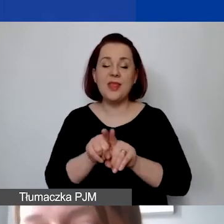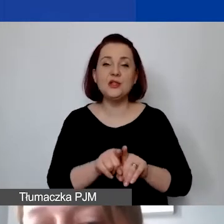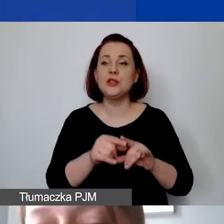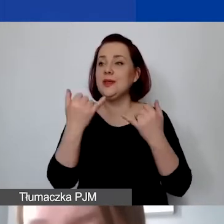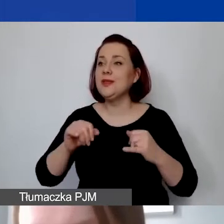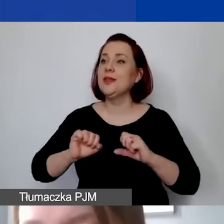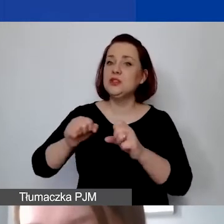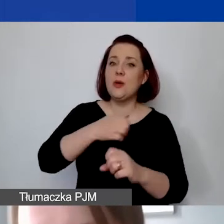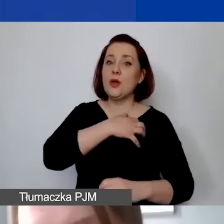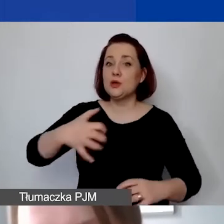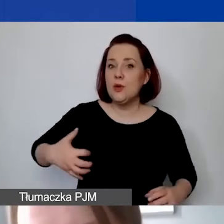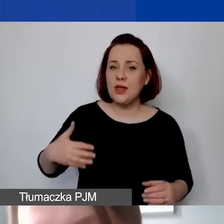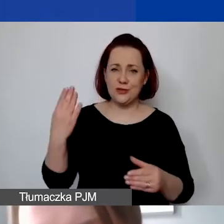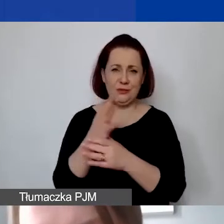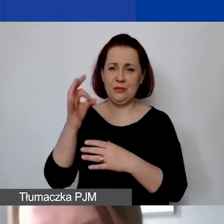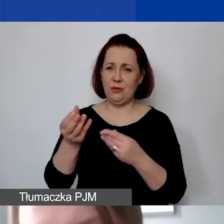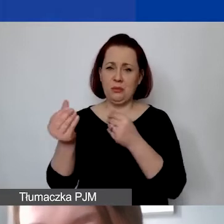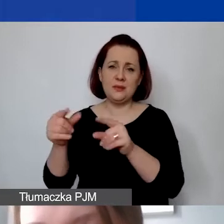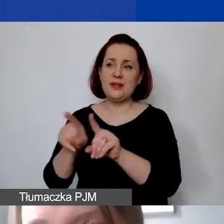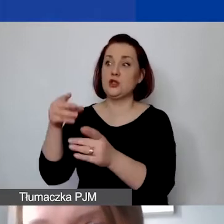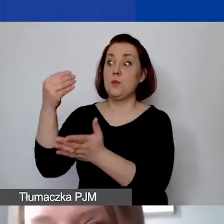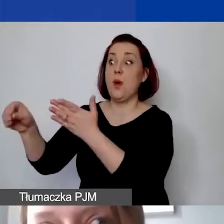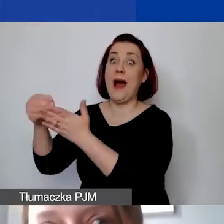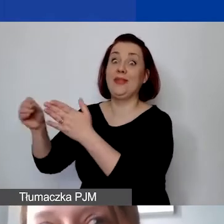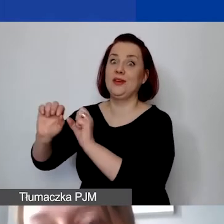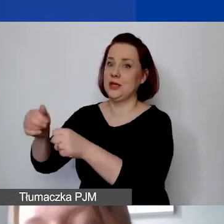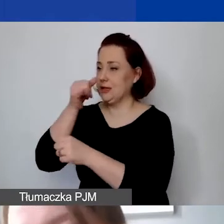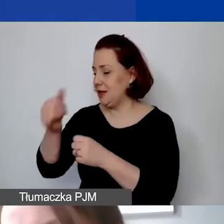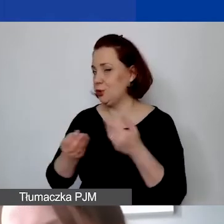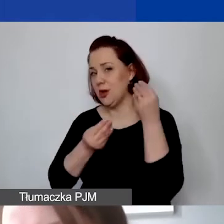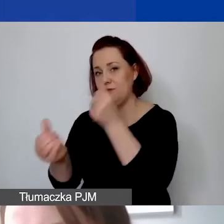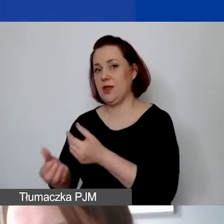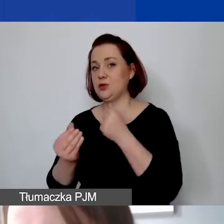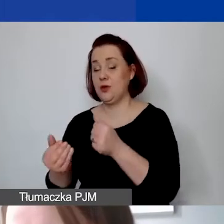czy odpłatnej działalności pożytku publicznego. Podkreślam to, bo w ramach rozwoju instytucjonalnego